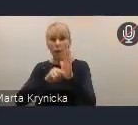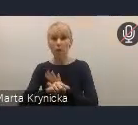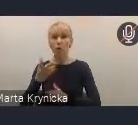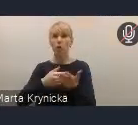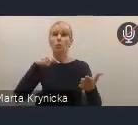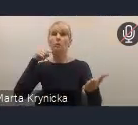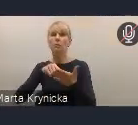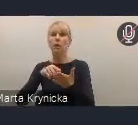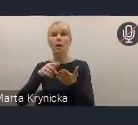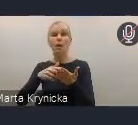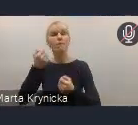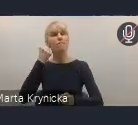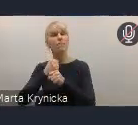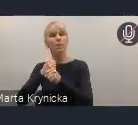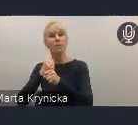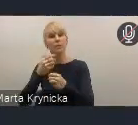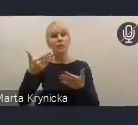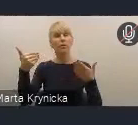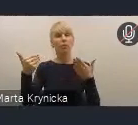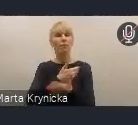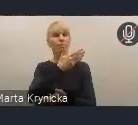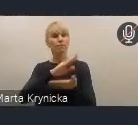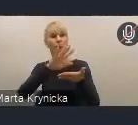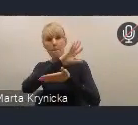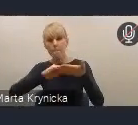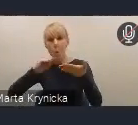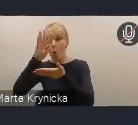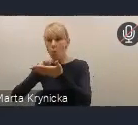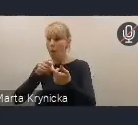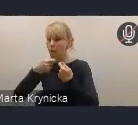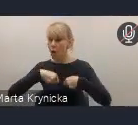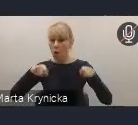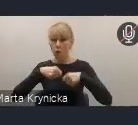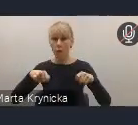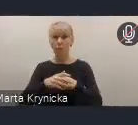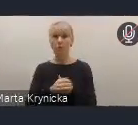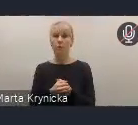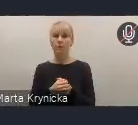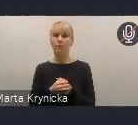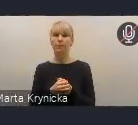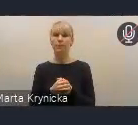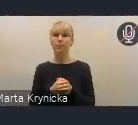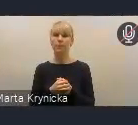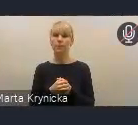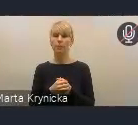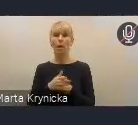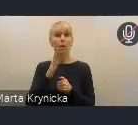dla poszczególnych działań i problemów modelowych, czyli takich, z których będą mogły uczestniczyć